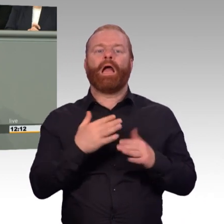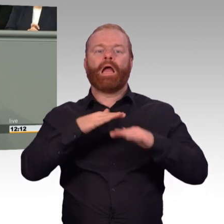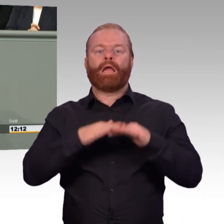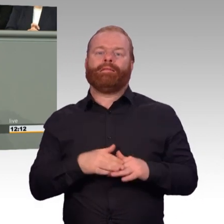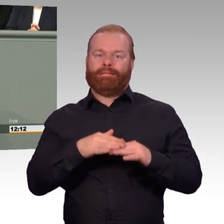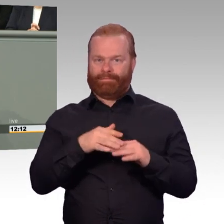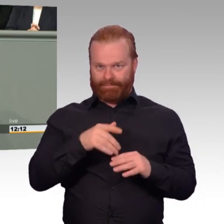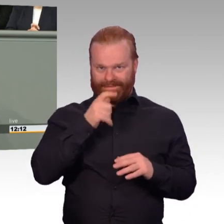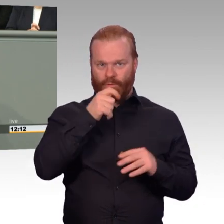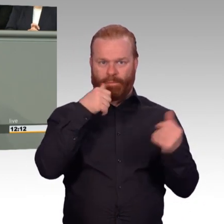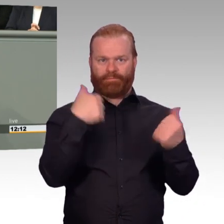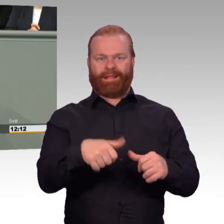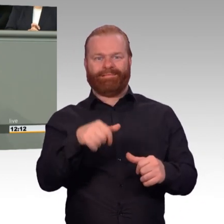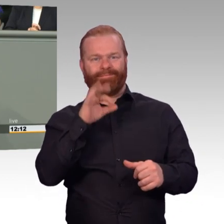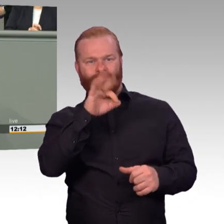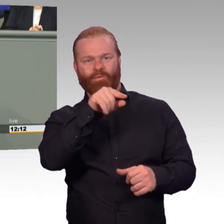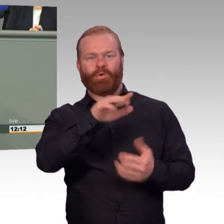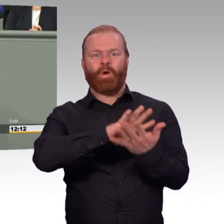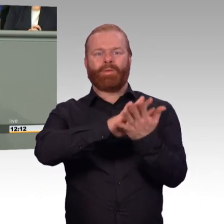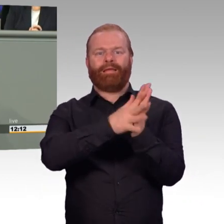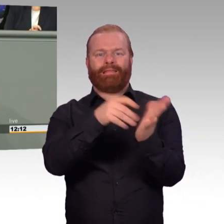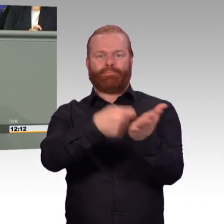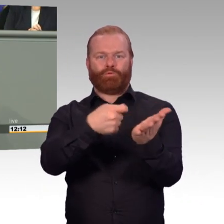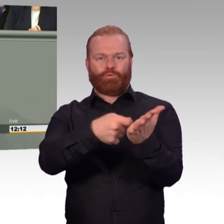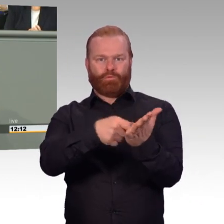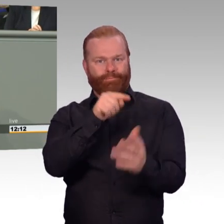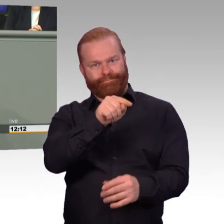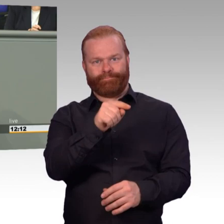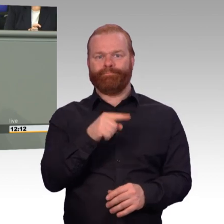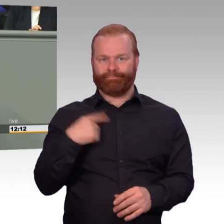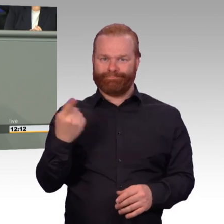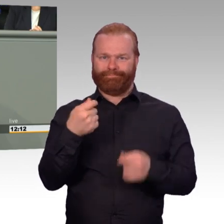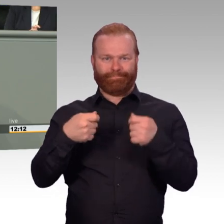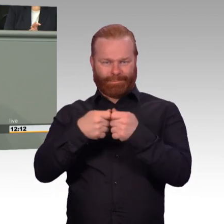In Zukunft wird zeitlich begrenzt Angehörigen wie zum Beispiel den Ehepartnern